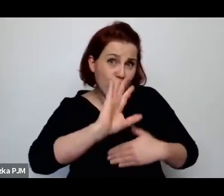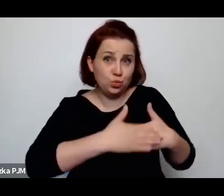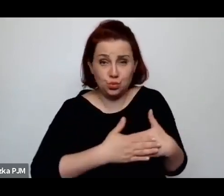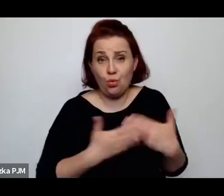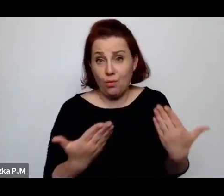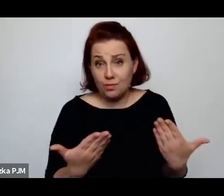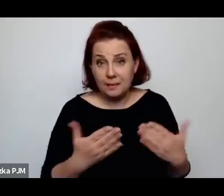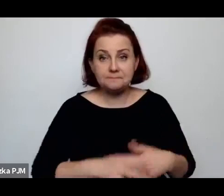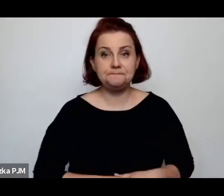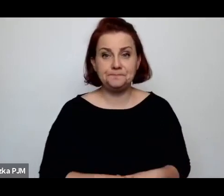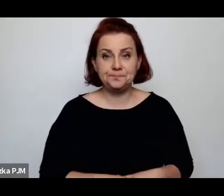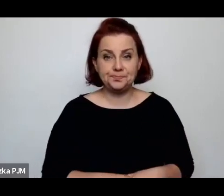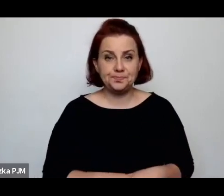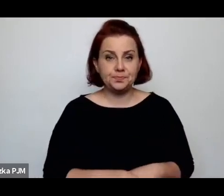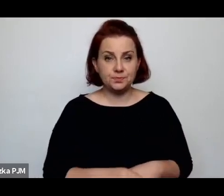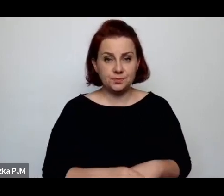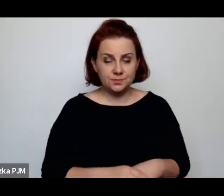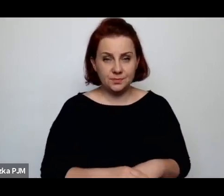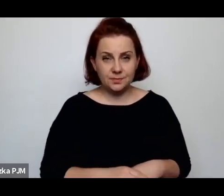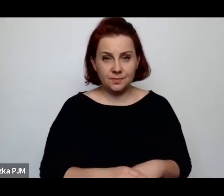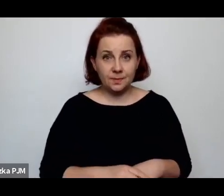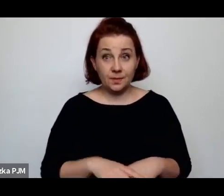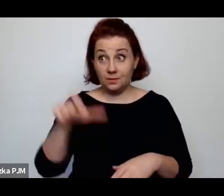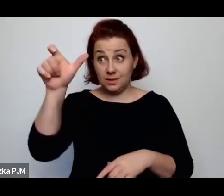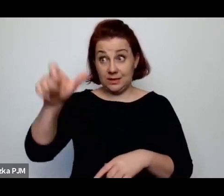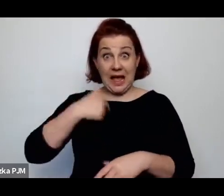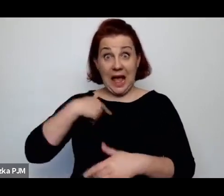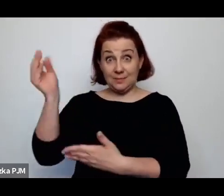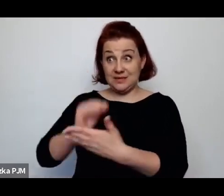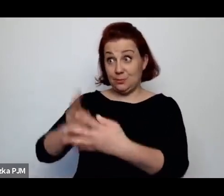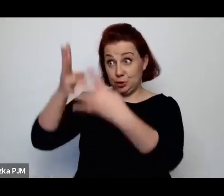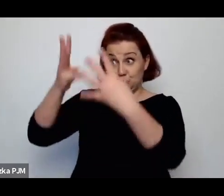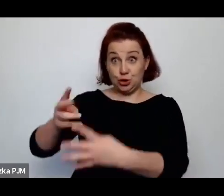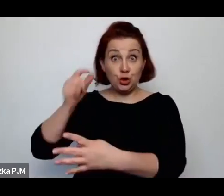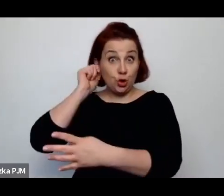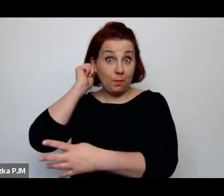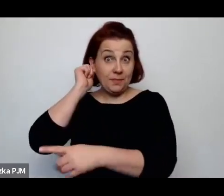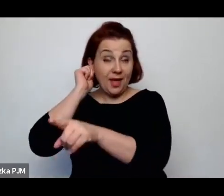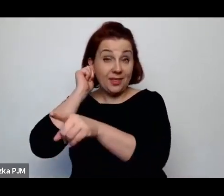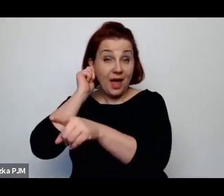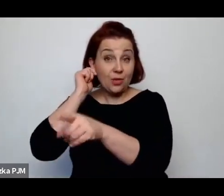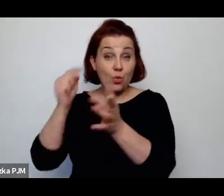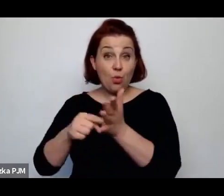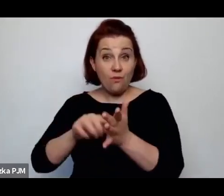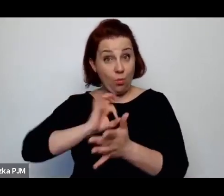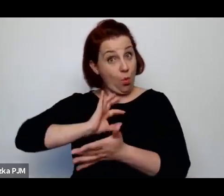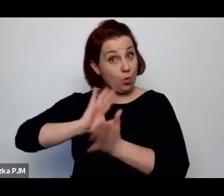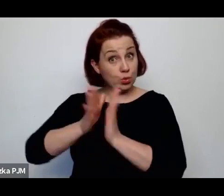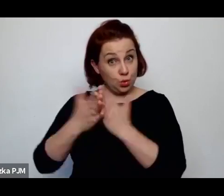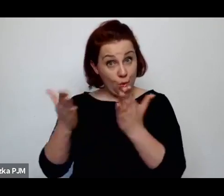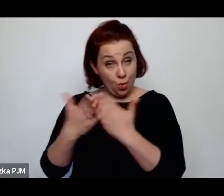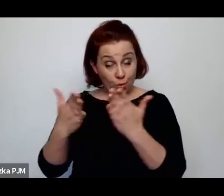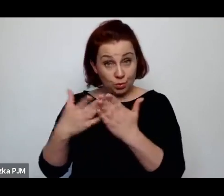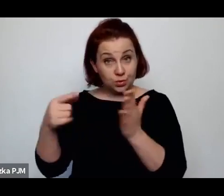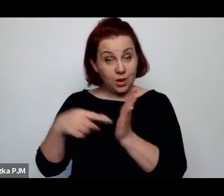O jednej z takich kobiet pisałam w jednej ze swoich książek i – co więcej